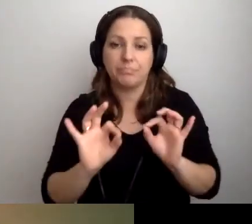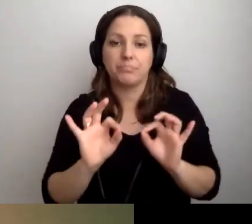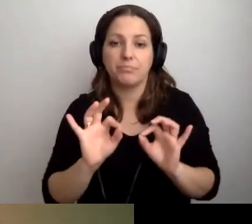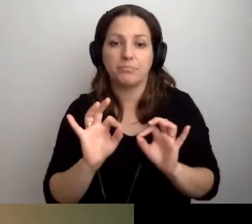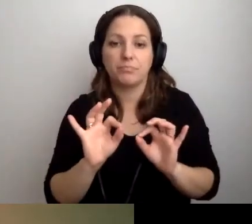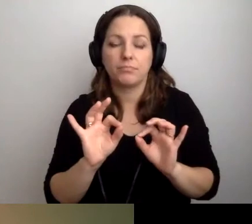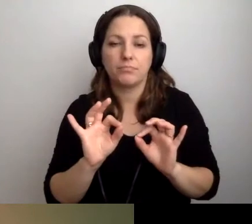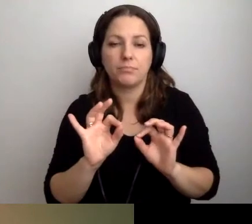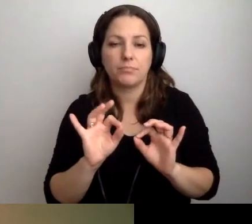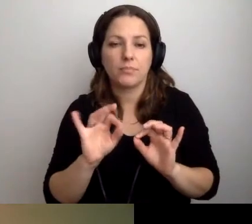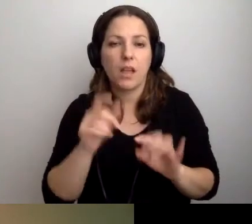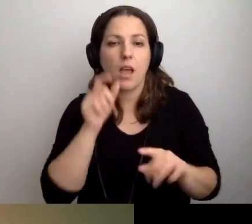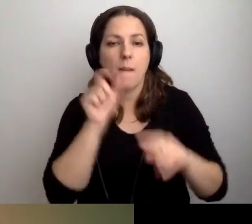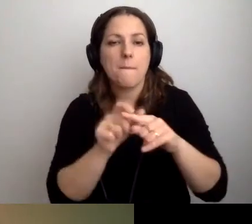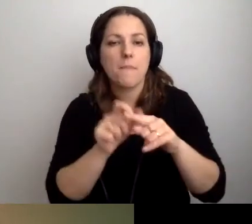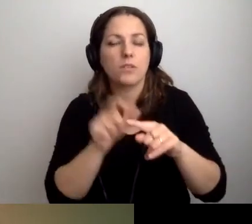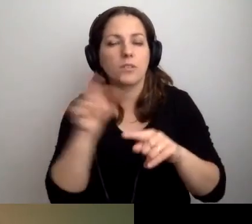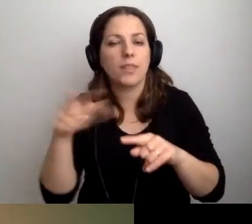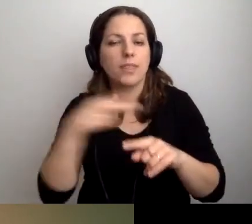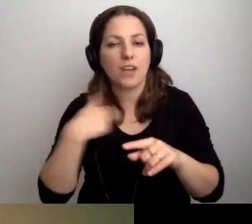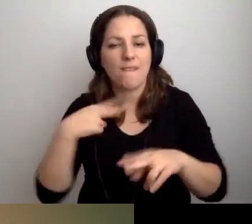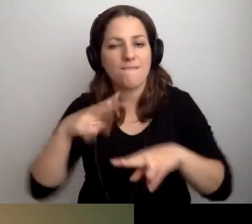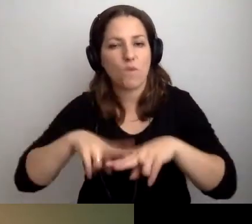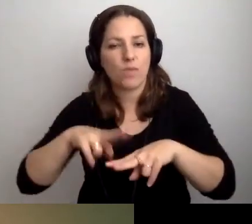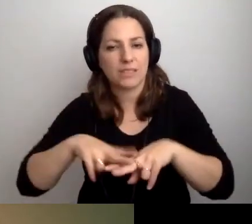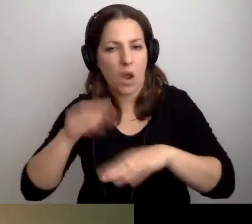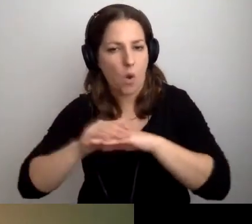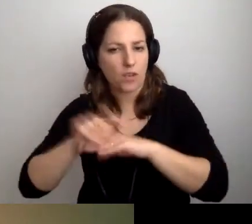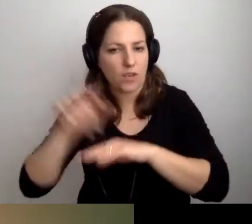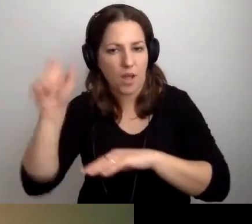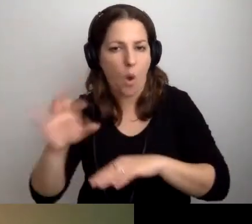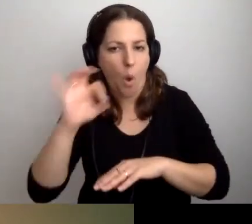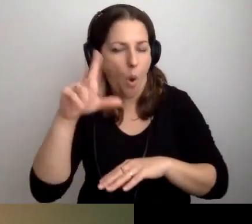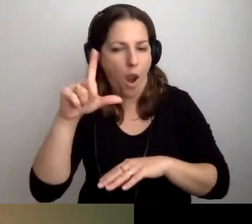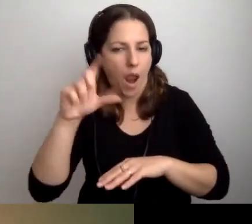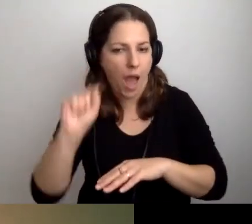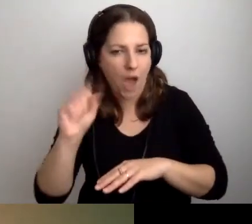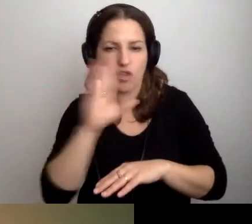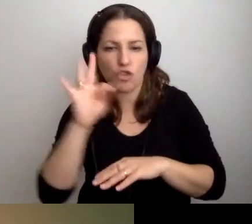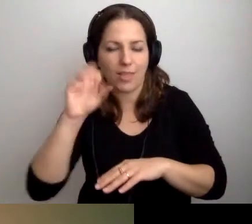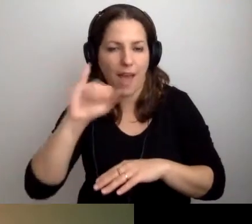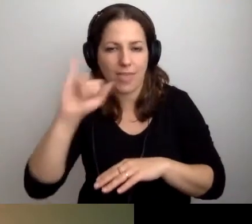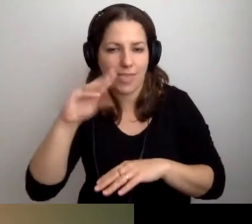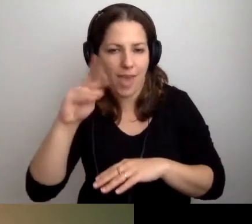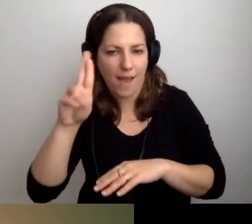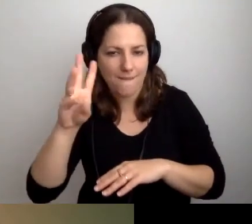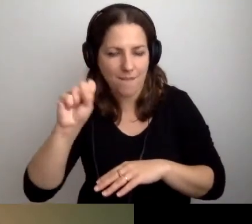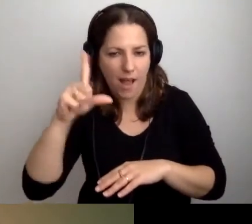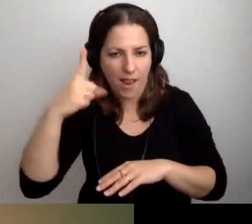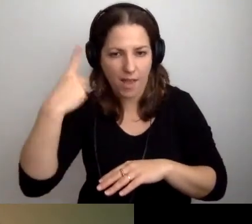To pojęcie zostało ukute przez naszą koleżankę z fundacji, Olę Sztajerwald. Przedprzewodnik.